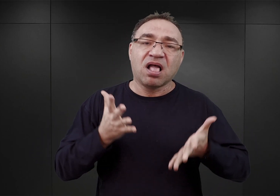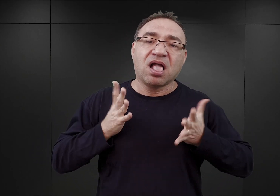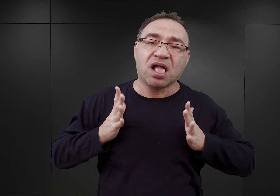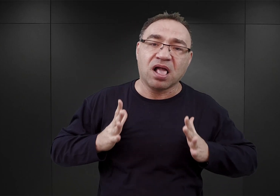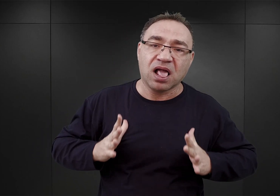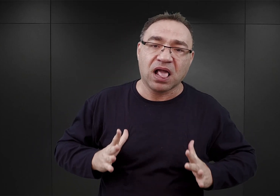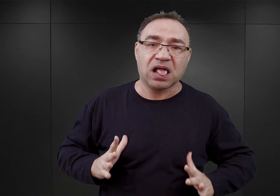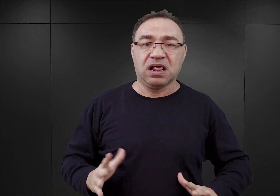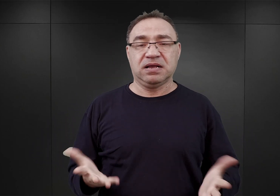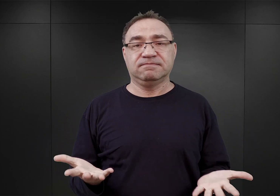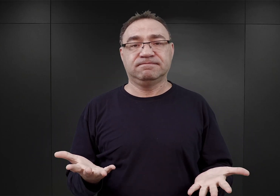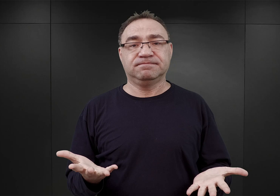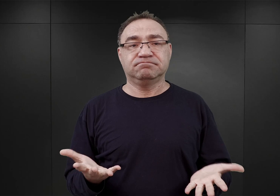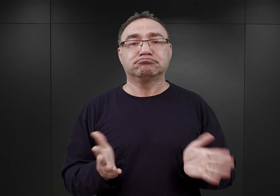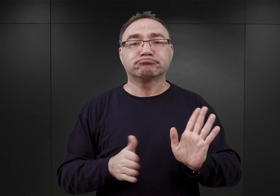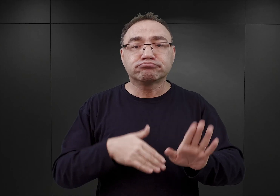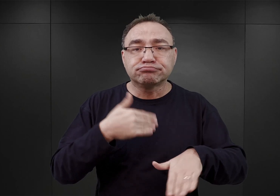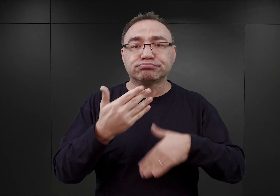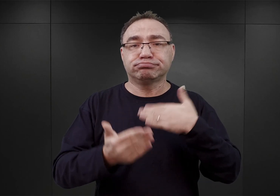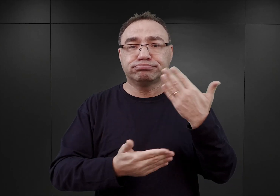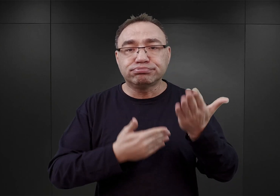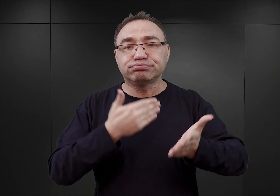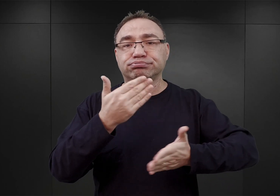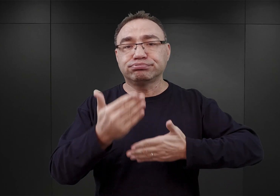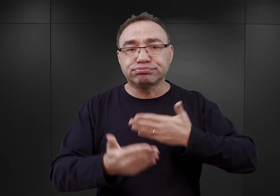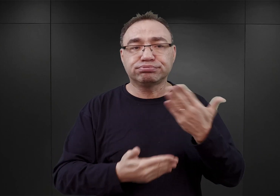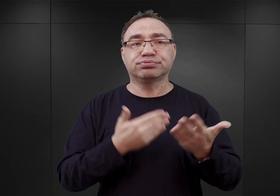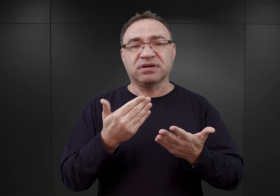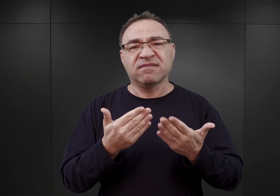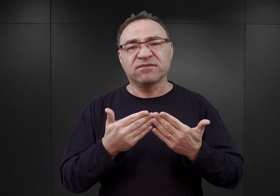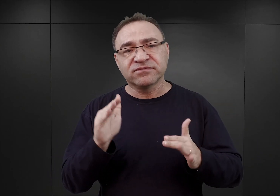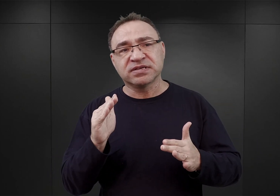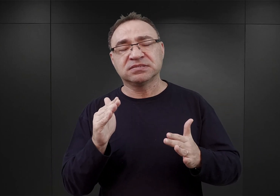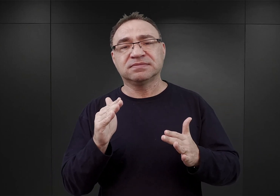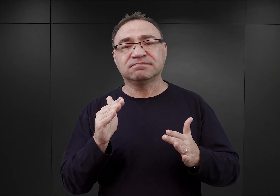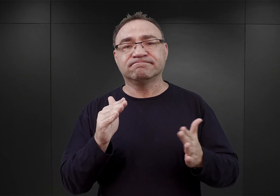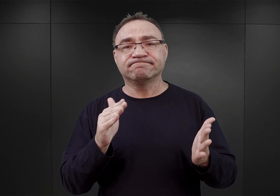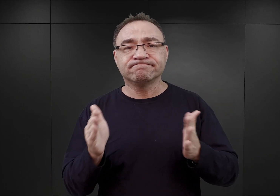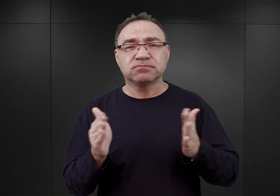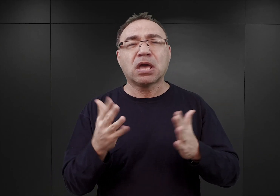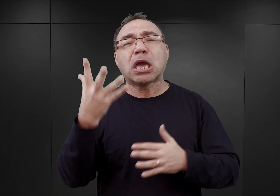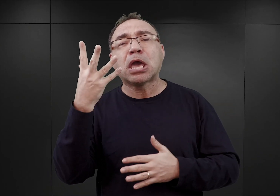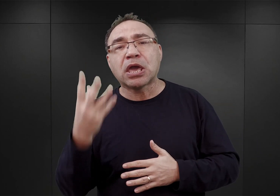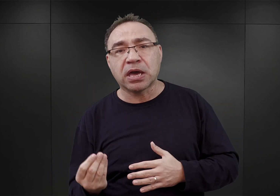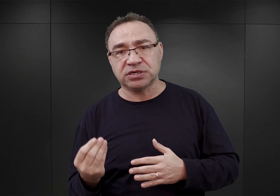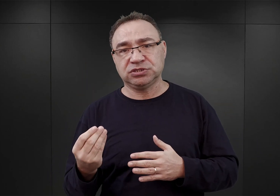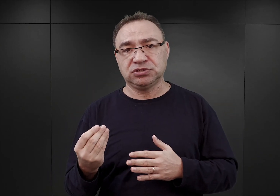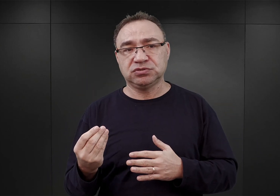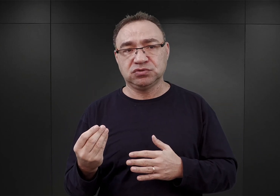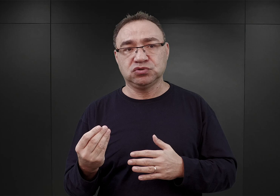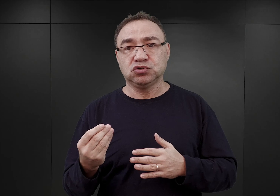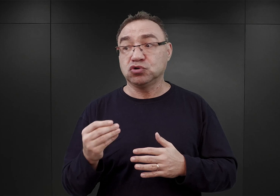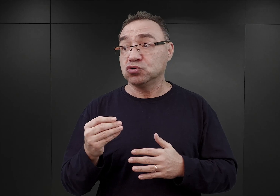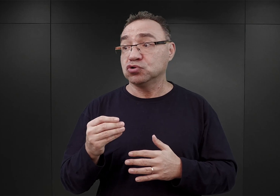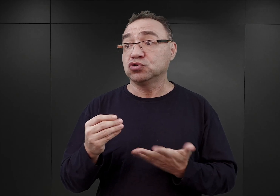i dopiero ruszyły z większą intensywnością późną jesienią, kiedy to nadeszły pierwsze, większe dostawy cegieł